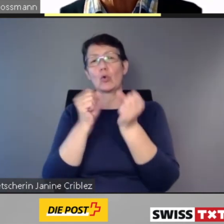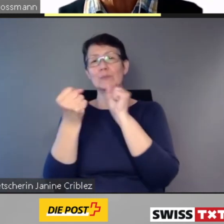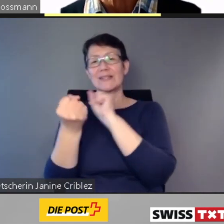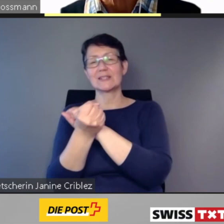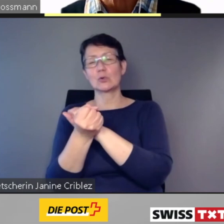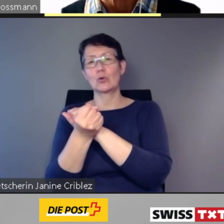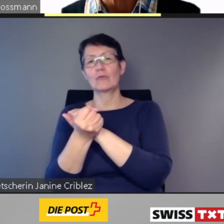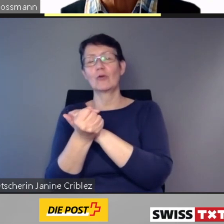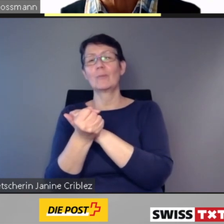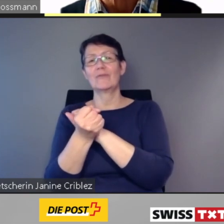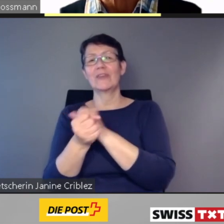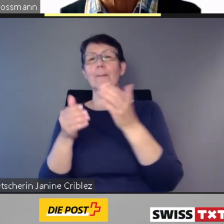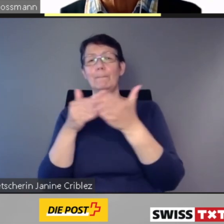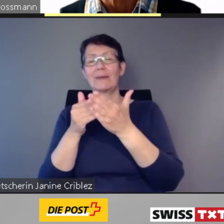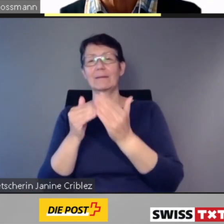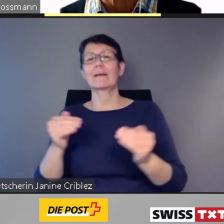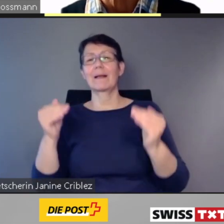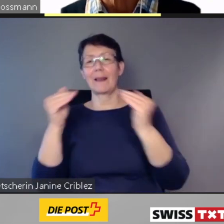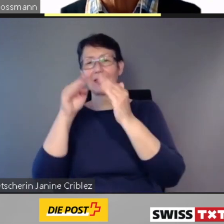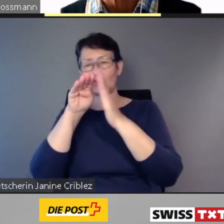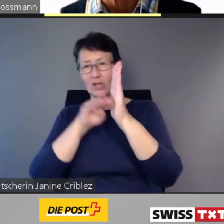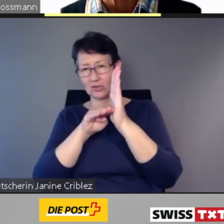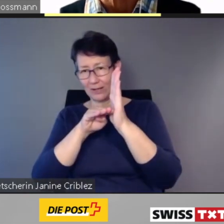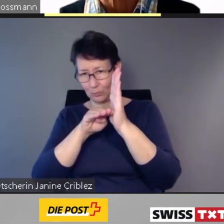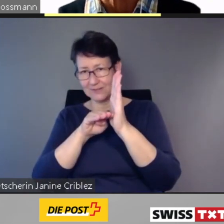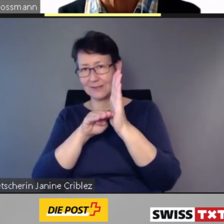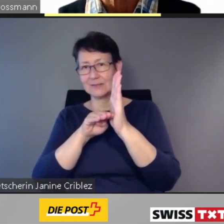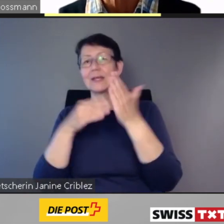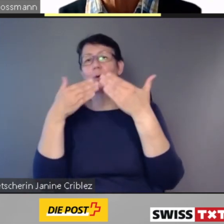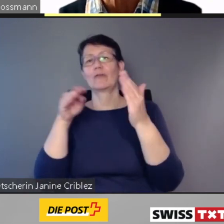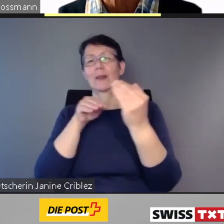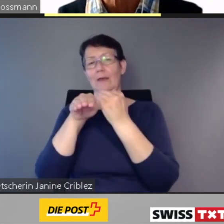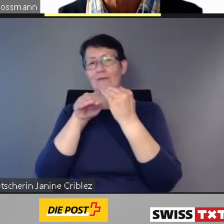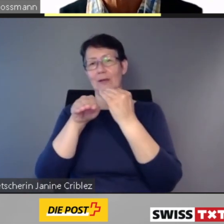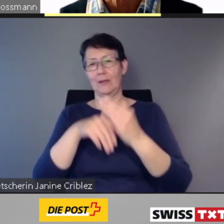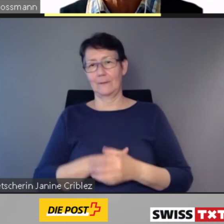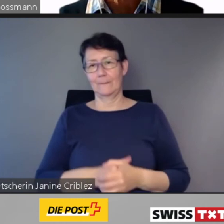zum Stand der Umsetzung des Behindertengleichstellungsgesetzes im öffentlichen Verkehr.